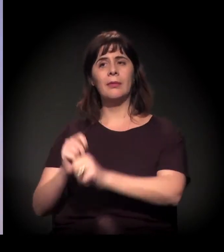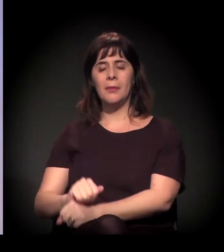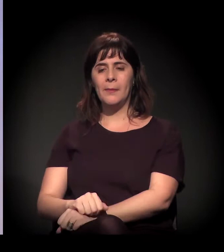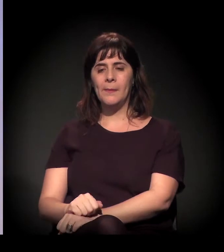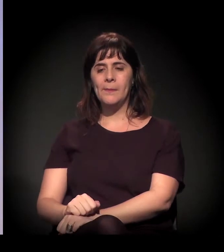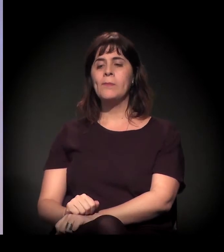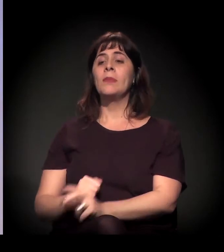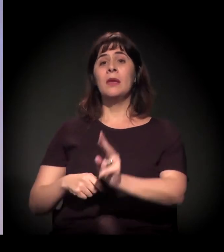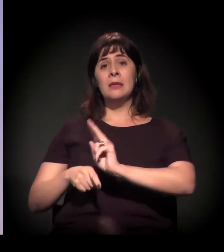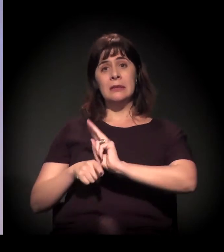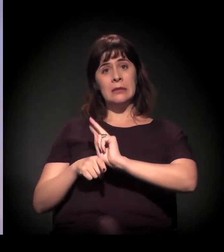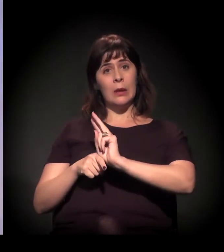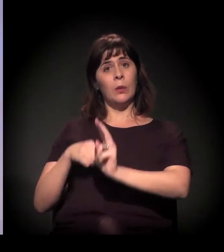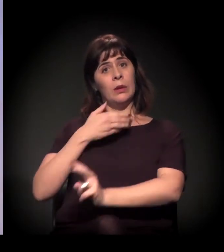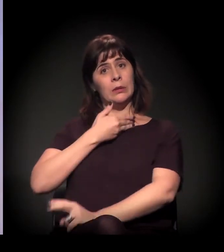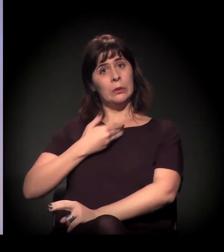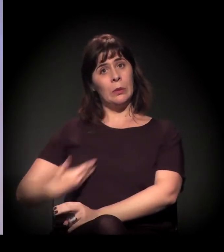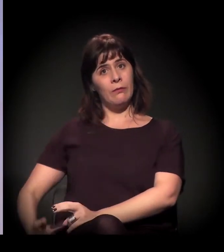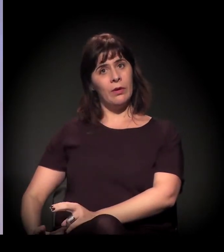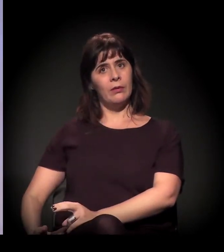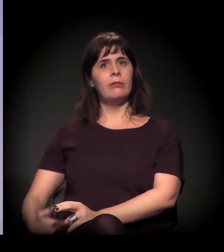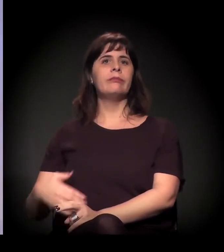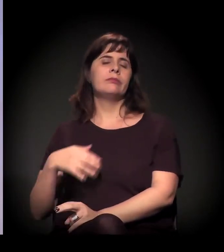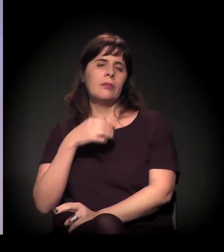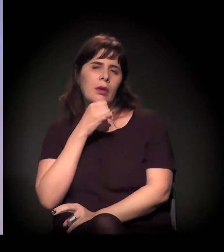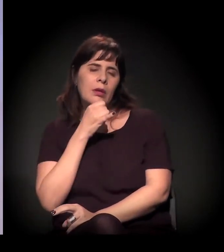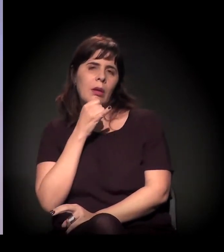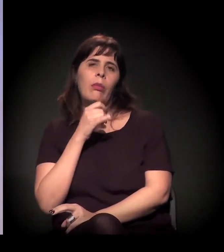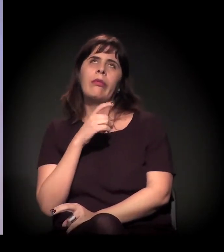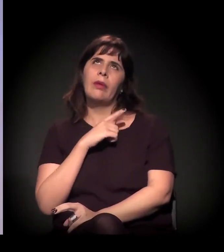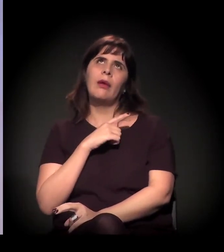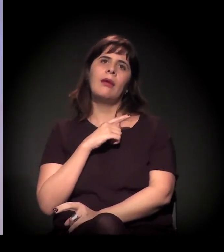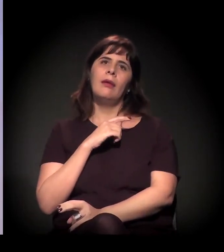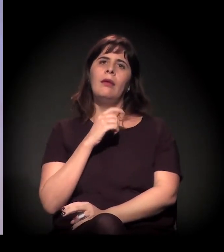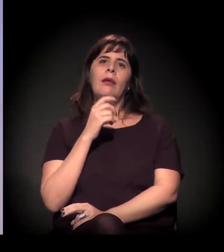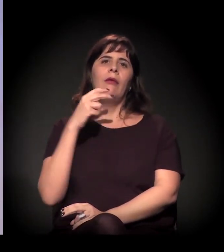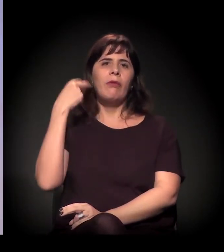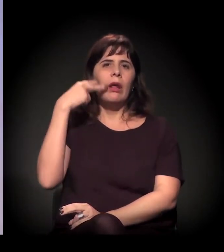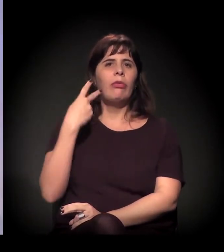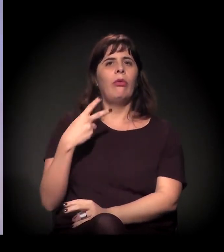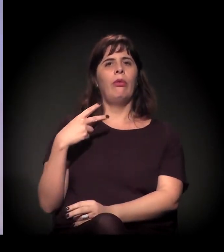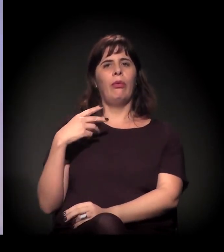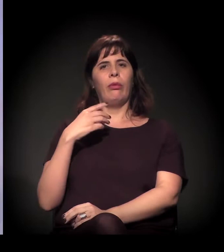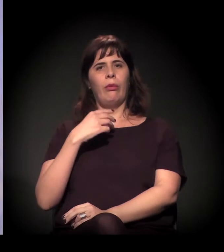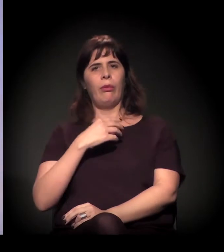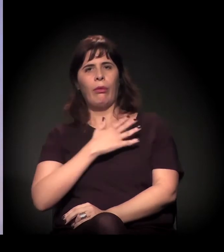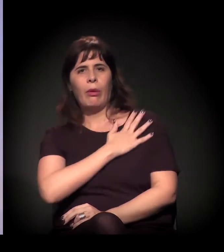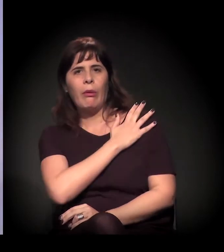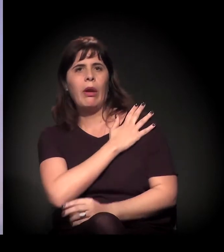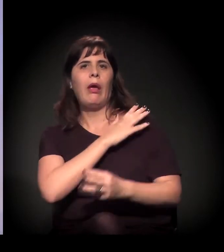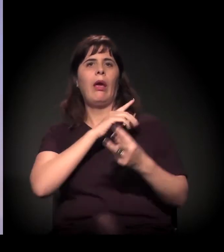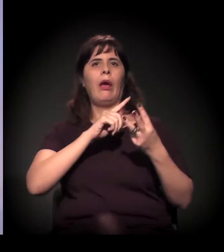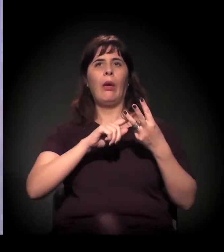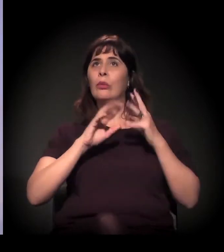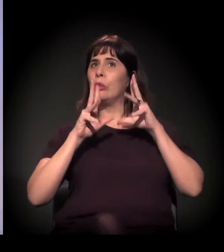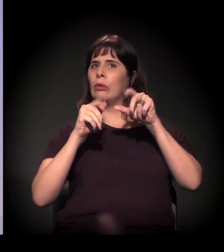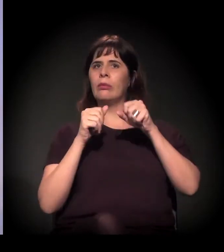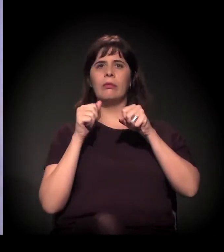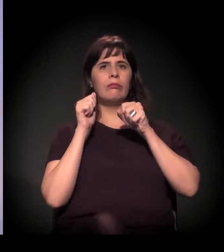Não é à toa que você tem vereador, deputado, coronel, delegado... A partir do momento em que você joga água,